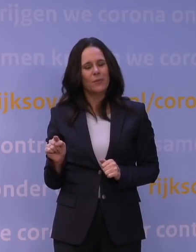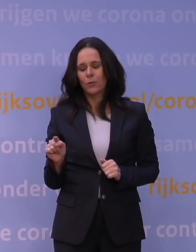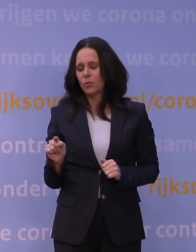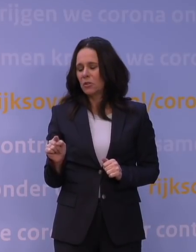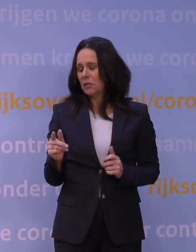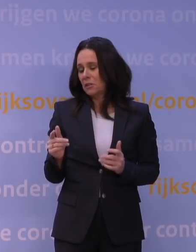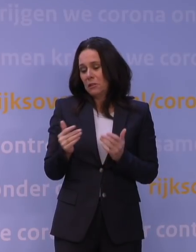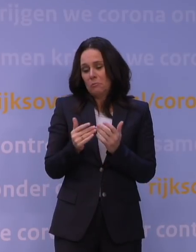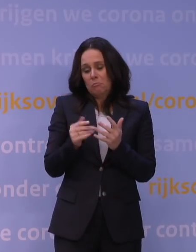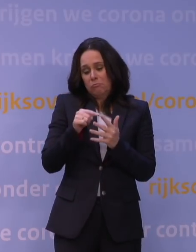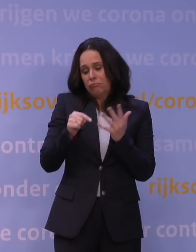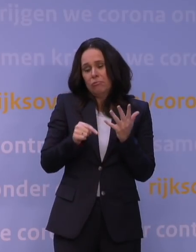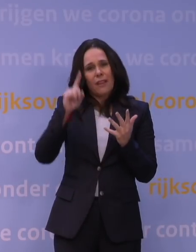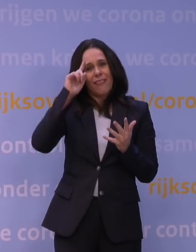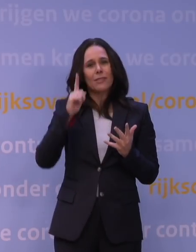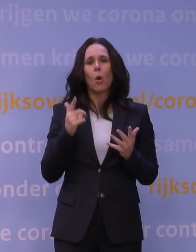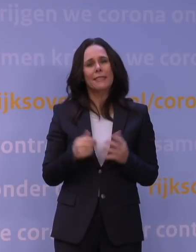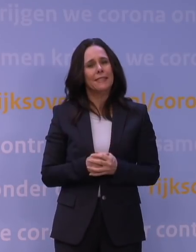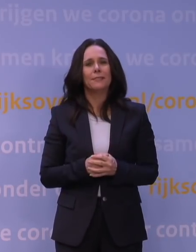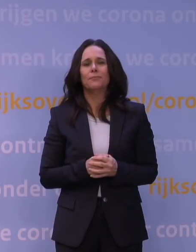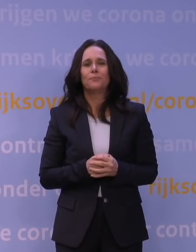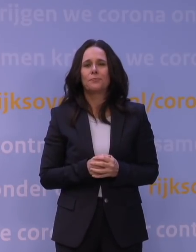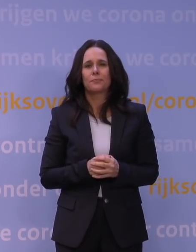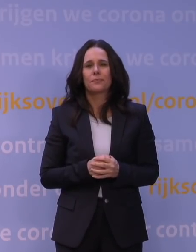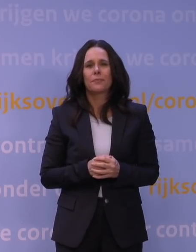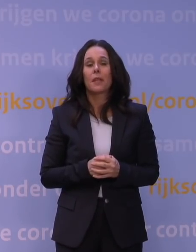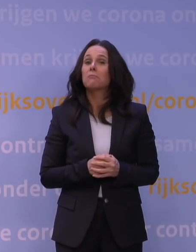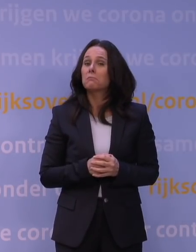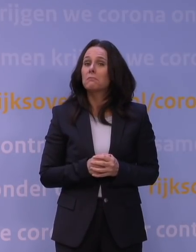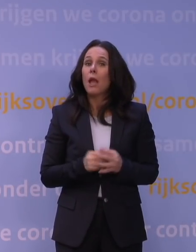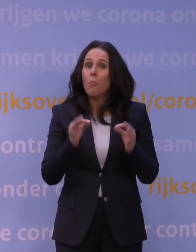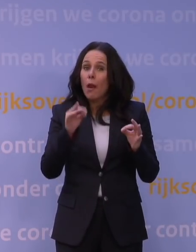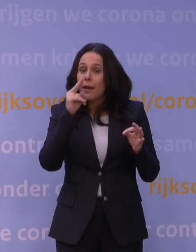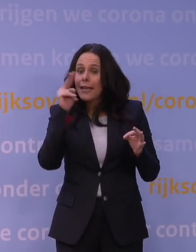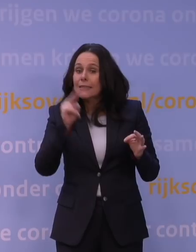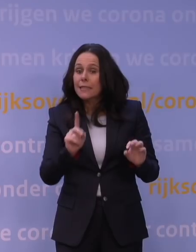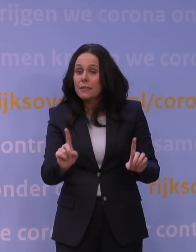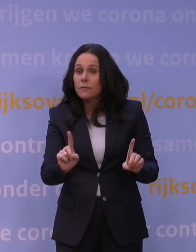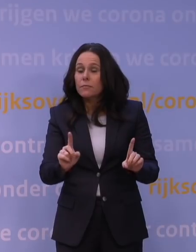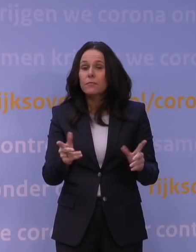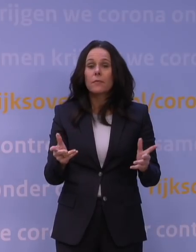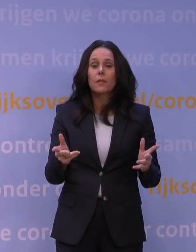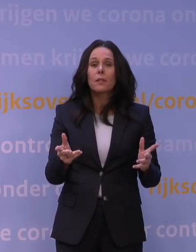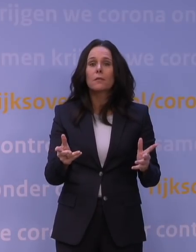Een van de meest belangrijke zaken waar we graag inzicht in zouden willen hebben, is hoe ziek je ervan kan worden.